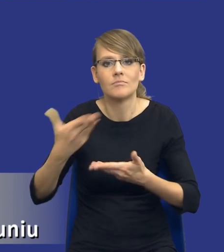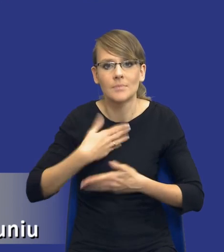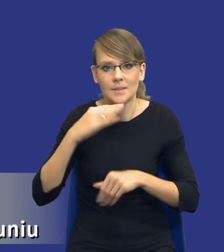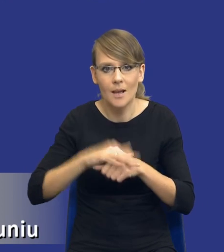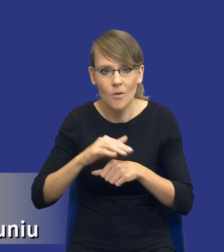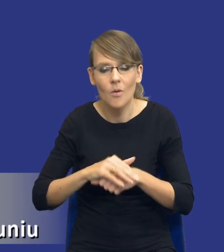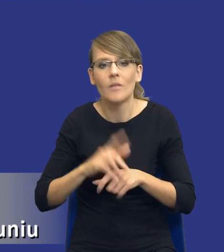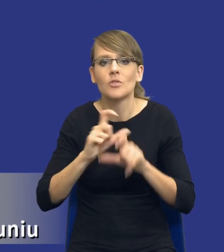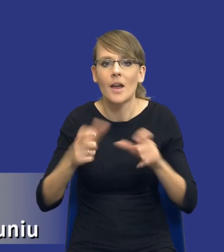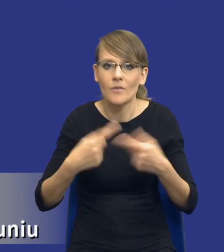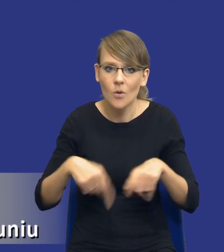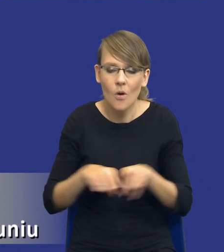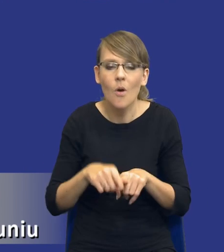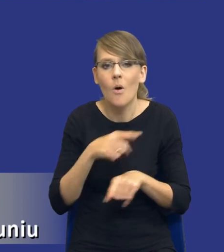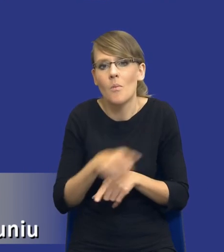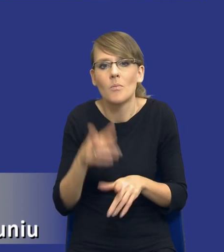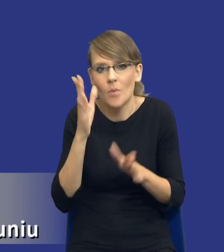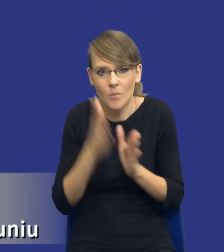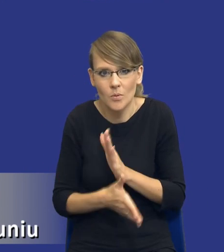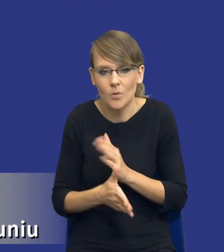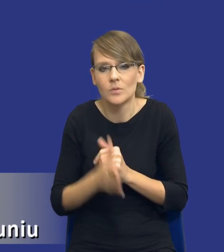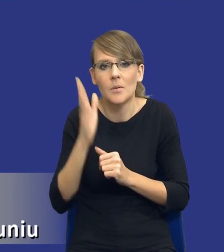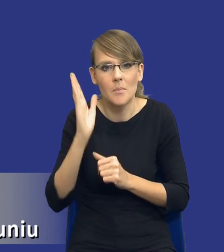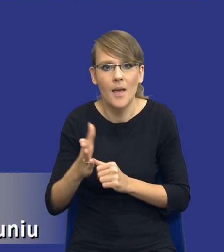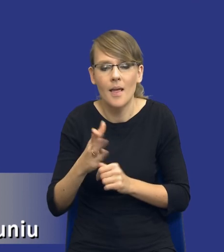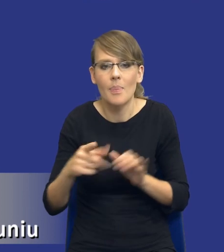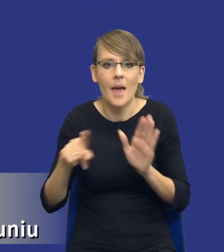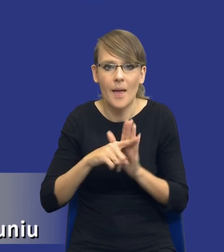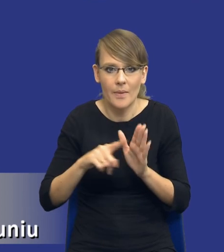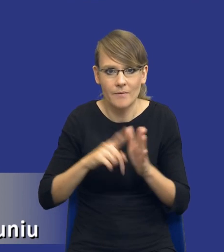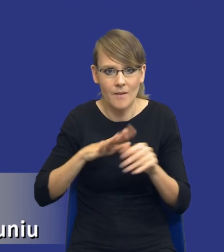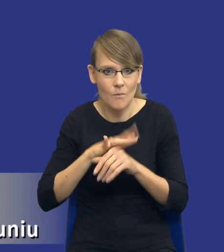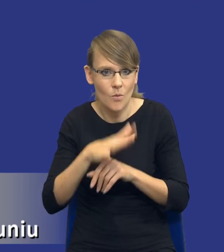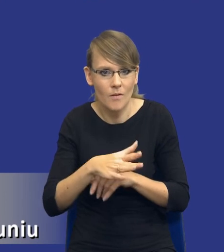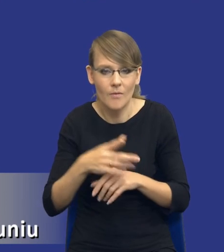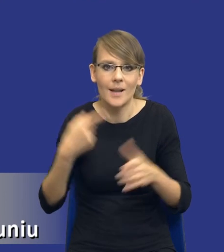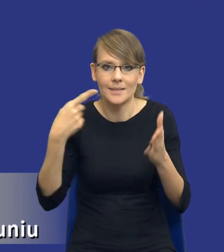realizacji, które po prostu będą negatywnie wpływały na cel, który sobie założyliśmy.